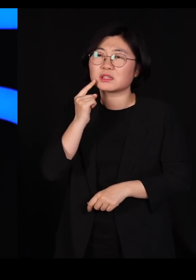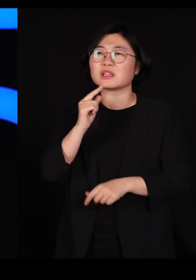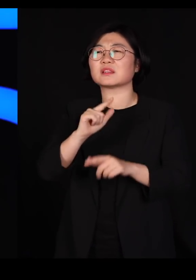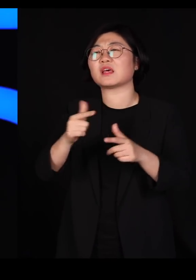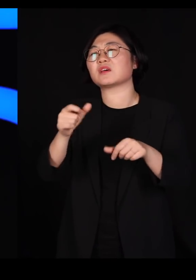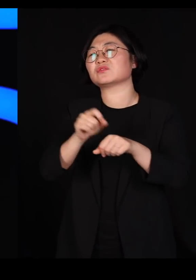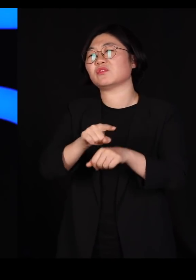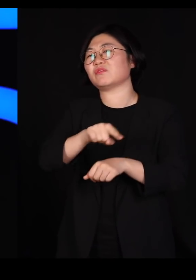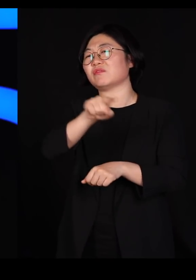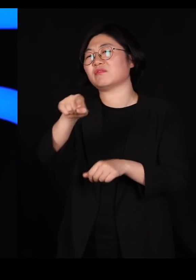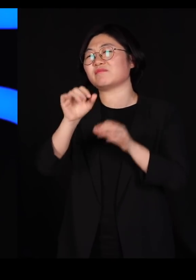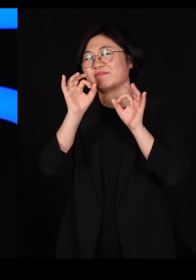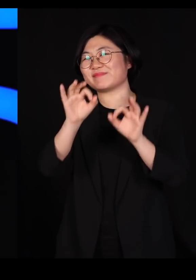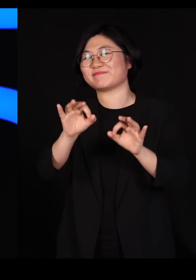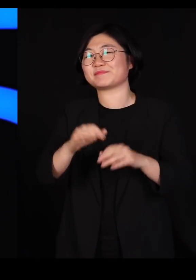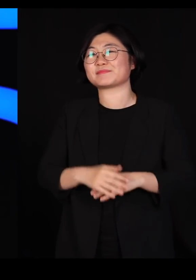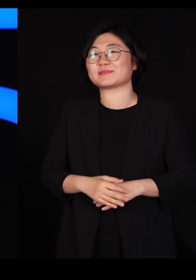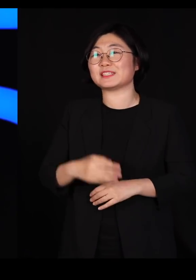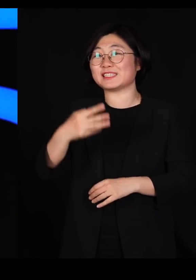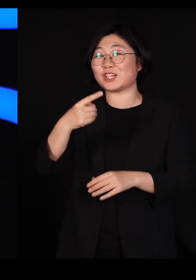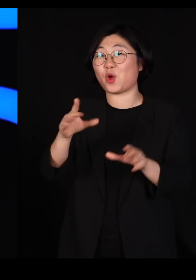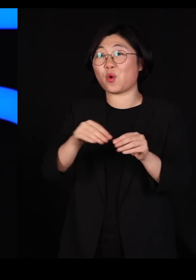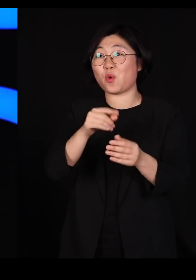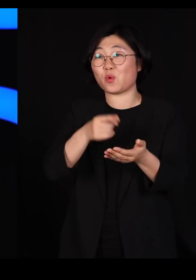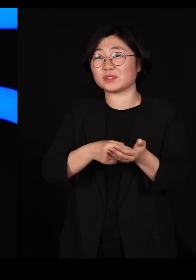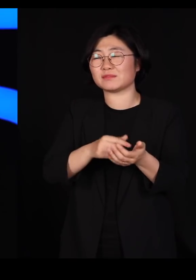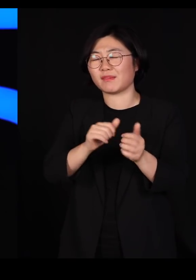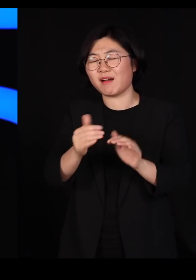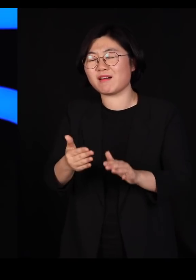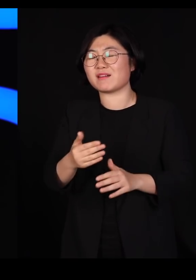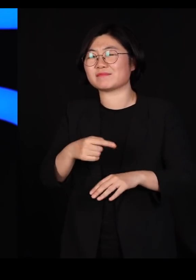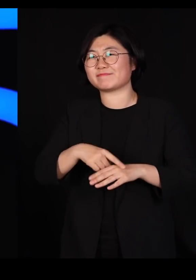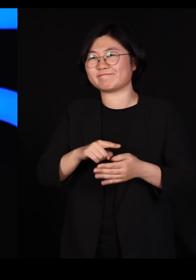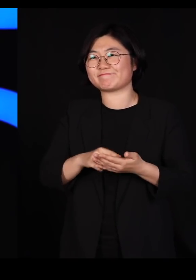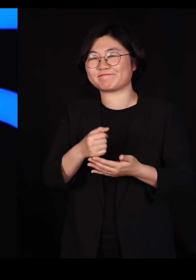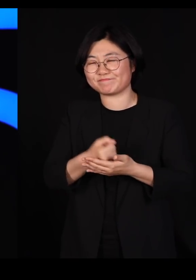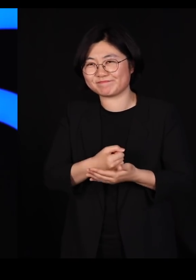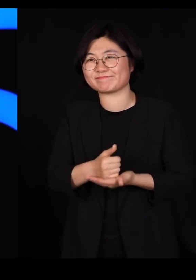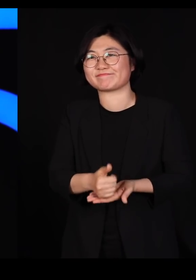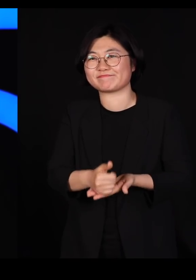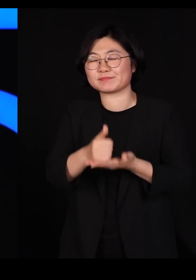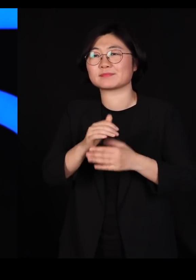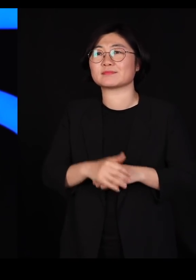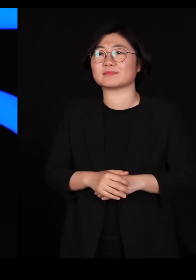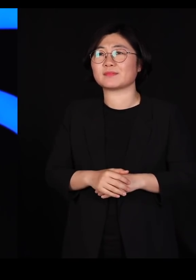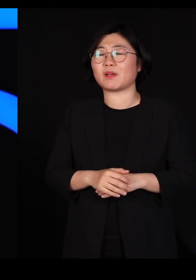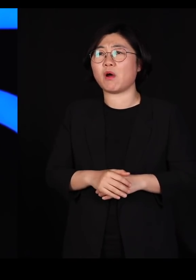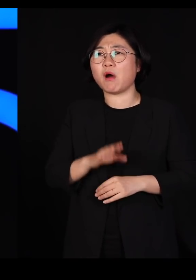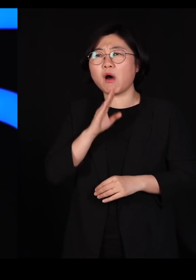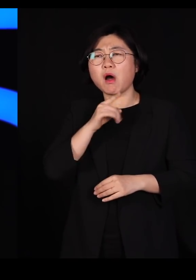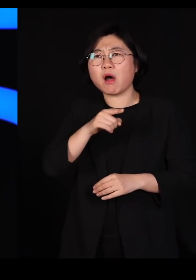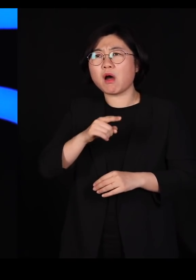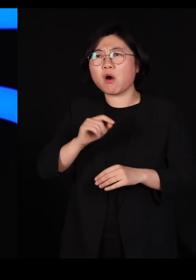트뤼도 총리님 애도를 표합니다 저렇게 다양한 사람들 데리고 어떻게 국정을 운영하시려고